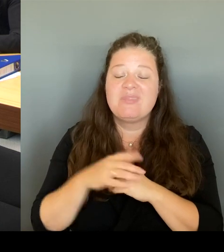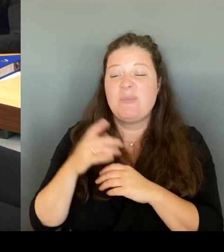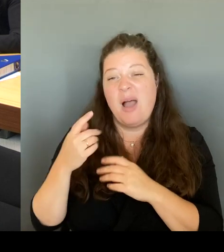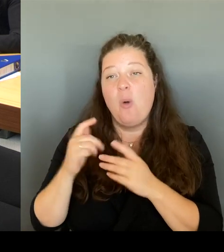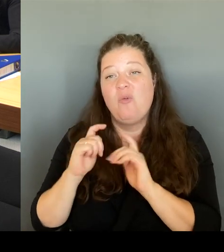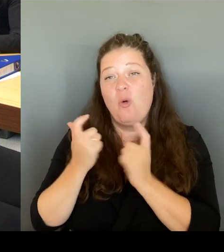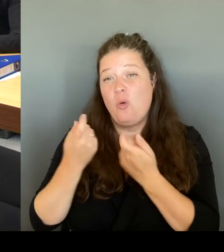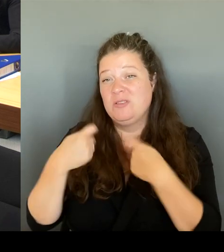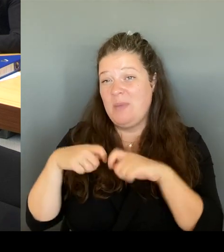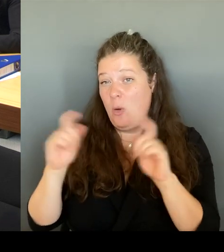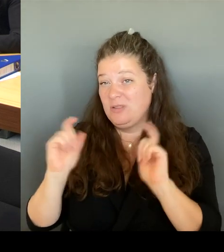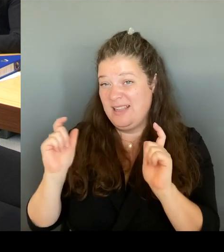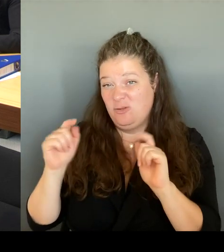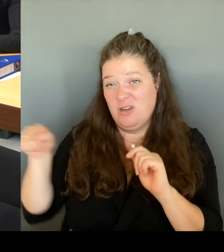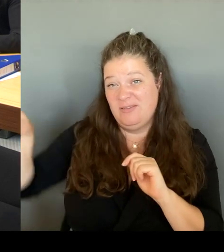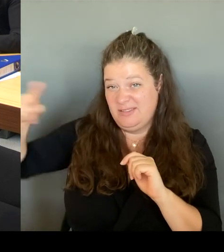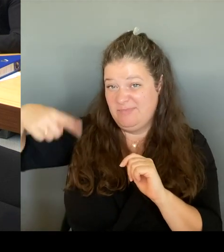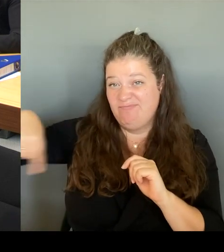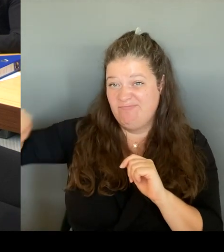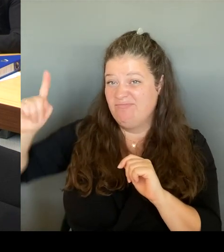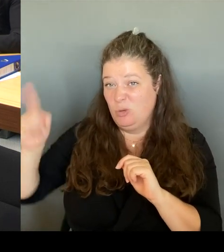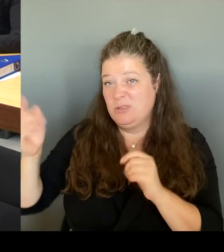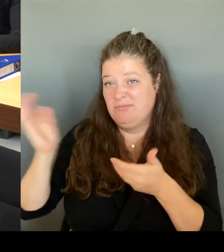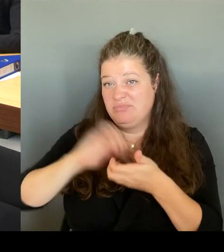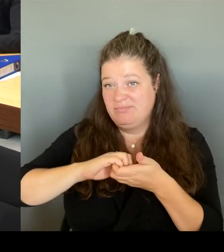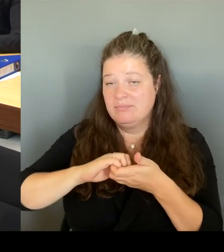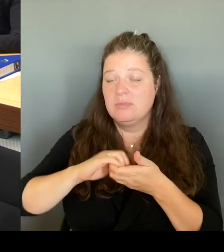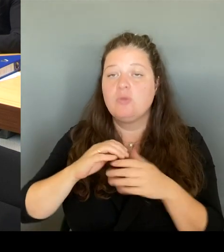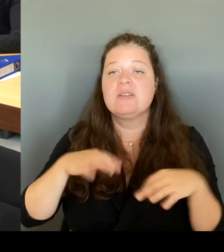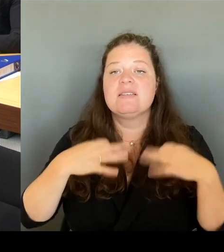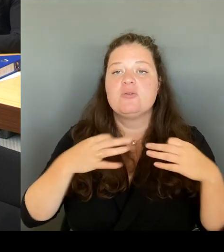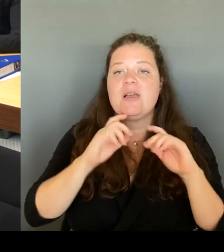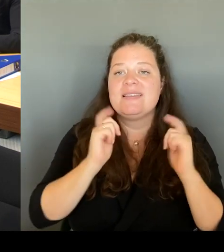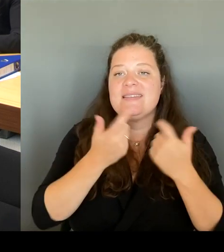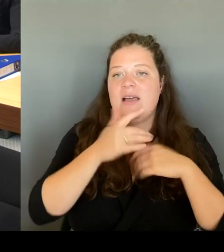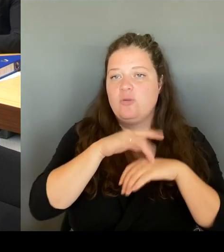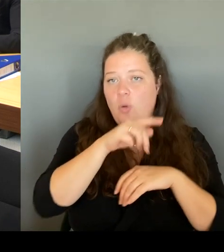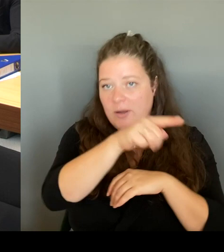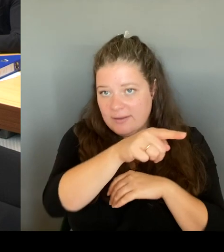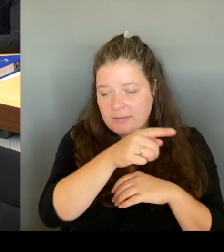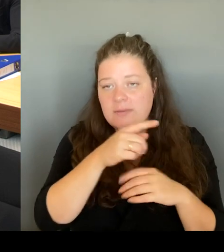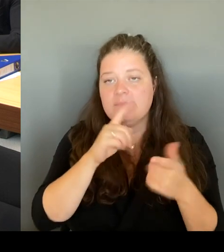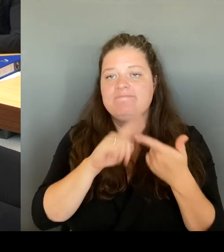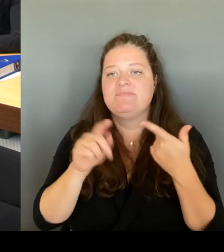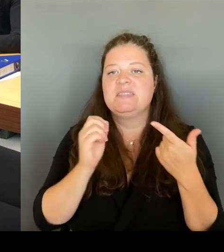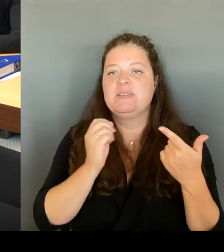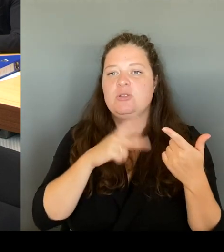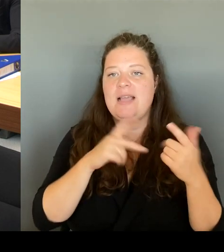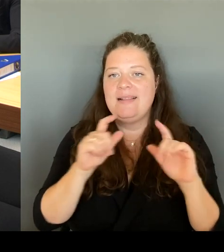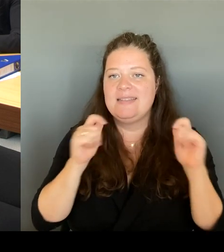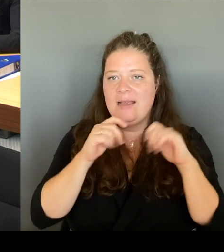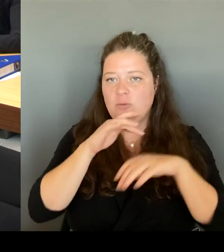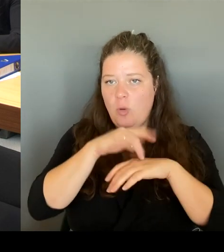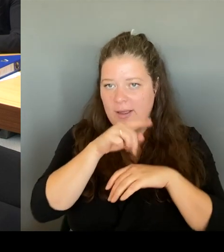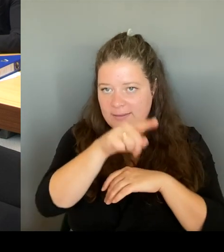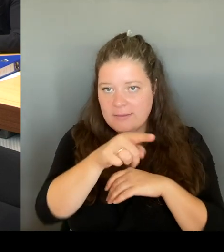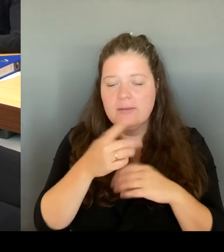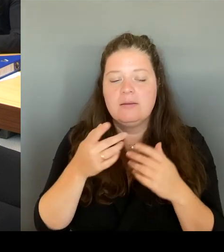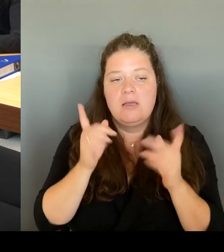zusammen und mit der Sozialsenatorin zusammen natürlich uns auch angucken müssen, müssen wir dort, da ist ja Fixpunkt,